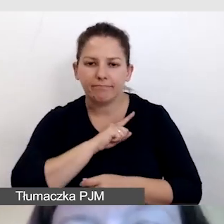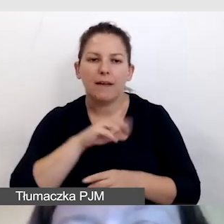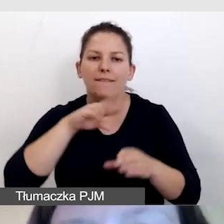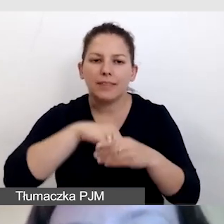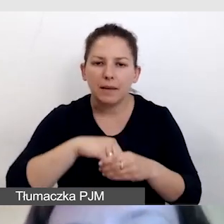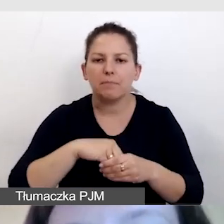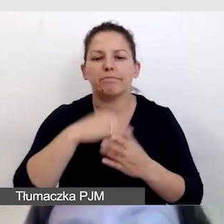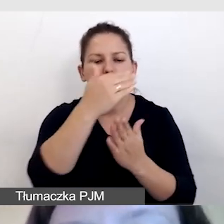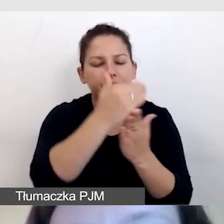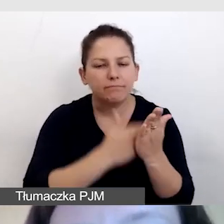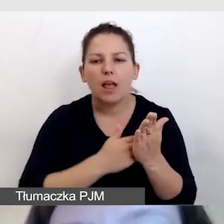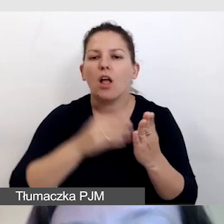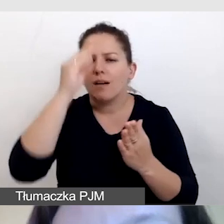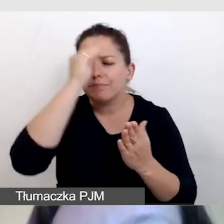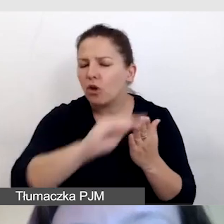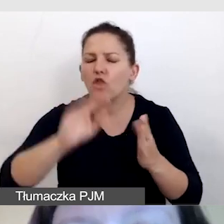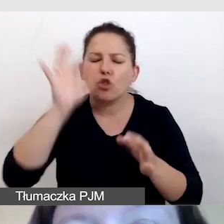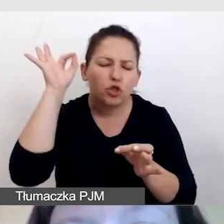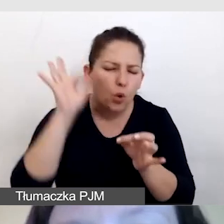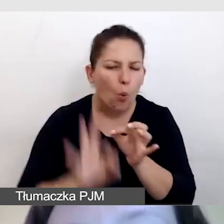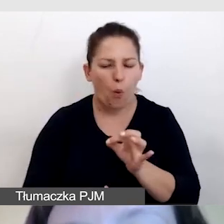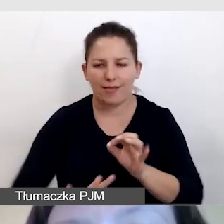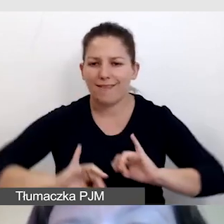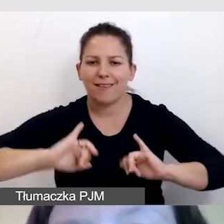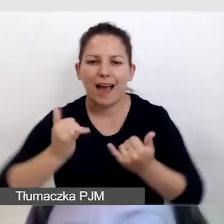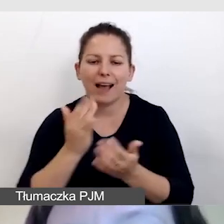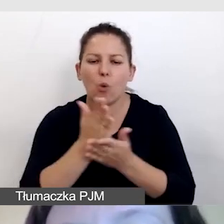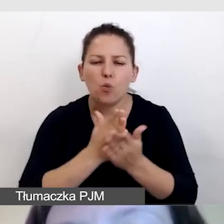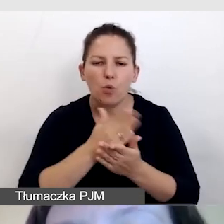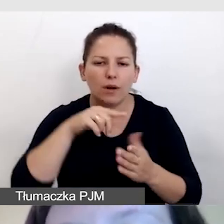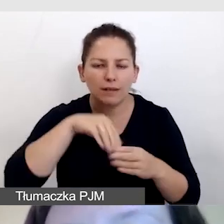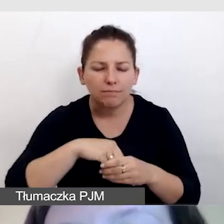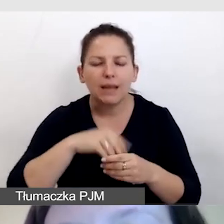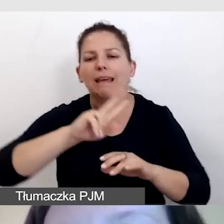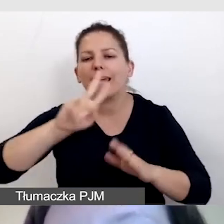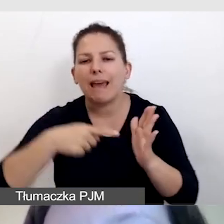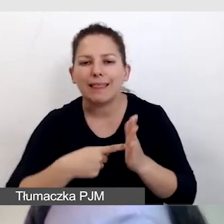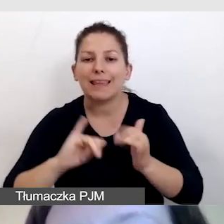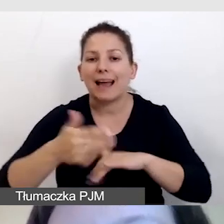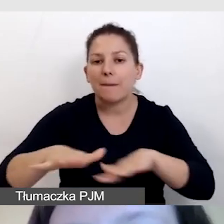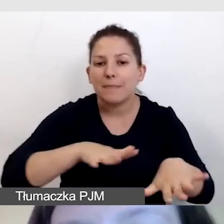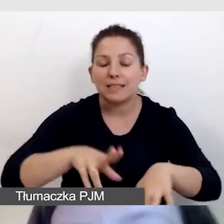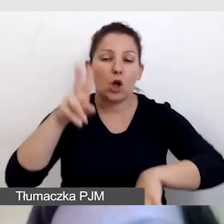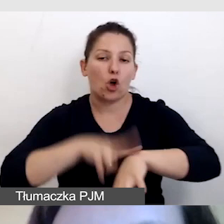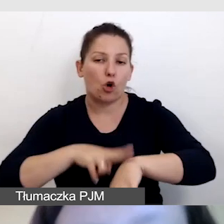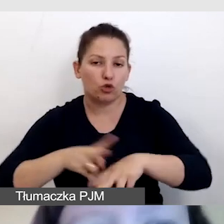i informowała dokładnie o tym, jakie usług, kiedy, w jakich miejscach, godzinach będą.